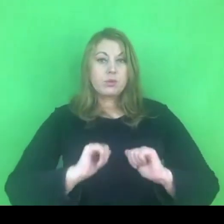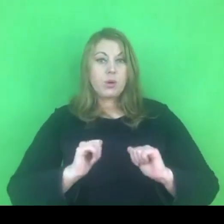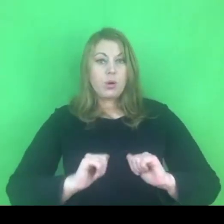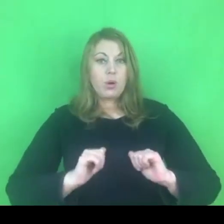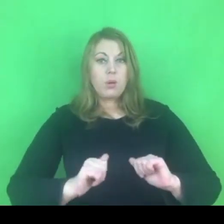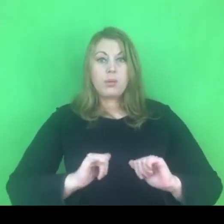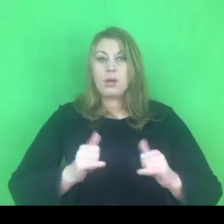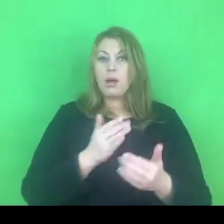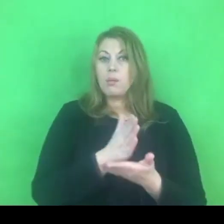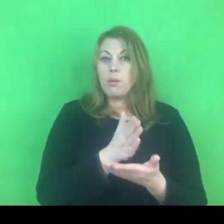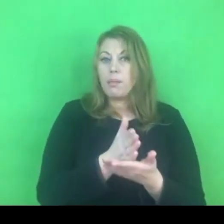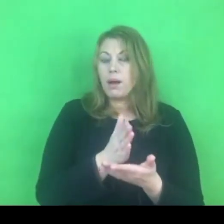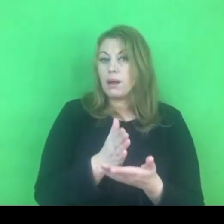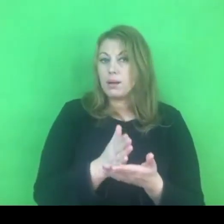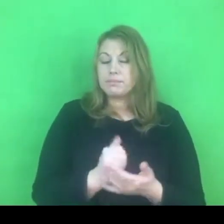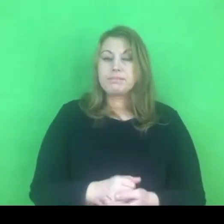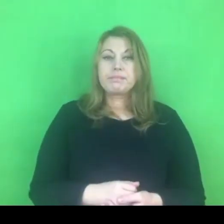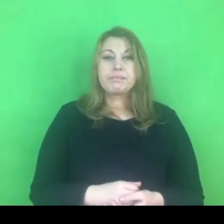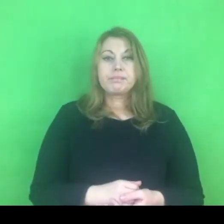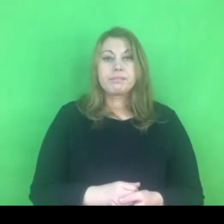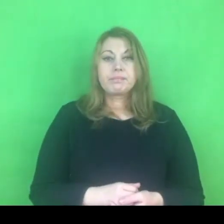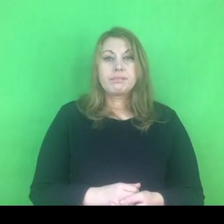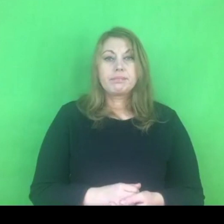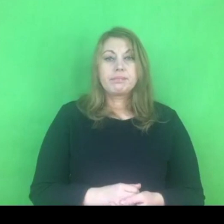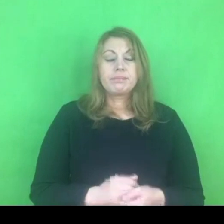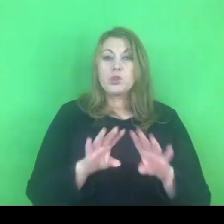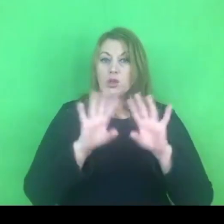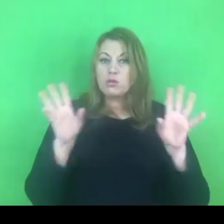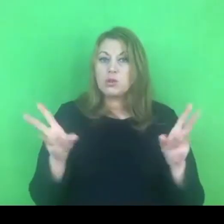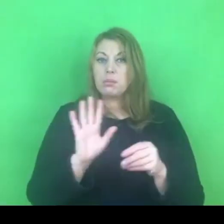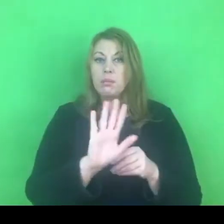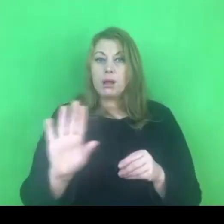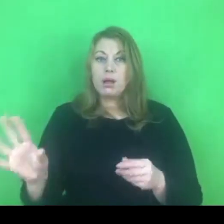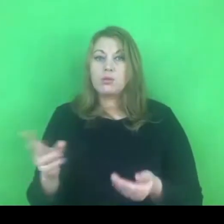Każdy z nas ma pewnie takie doświadczenie, że pracując z ludźmi, pracuje sobą.